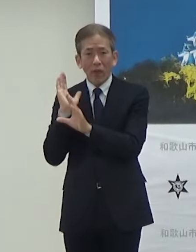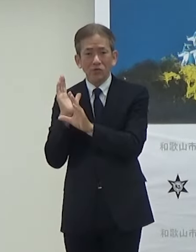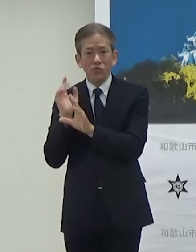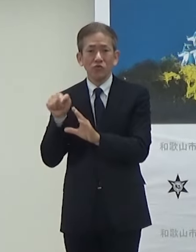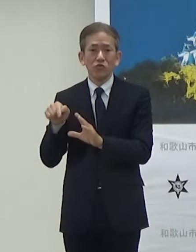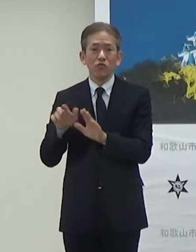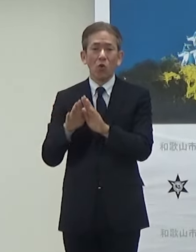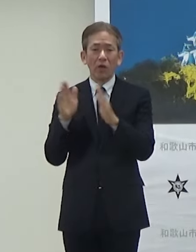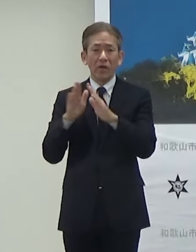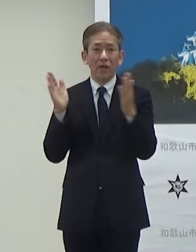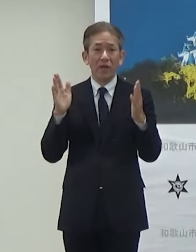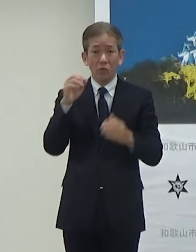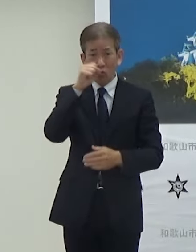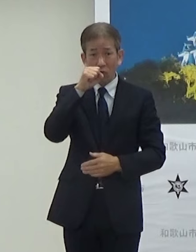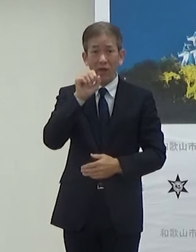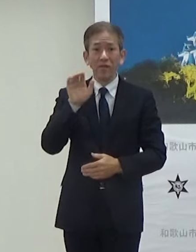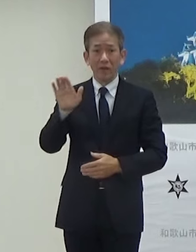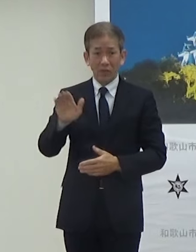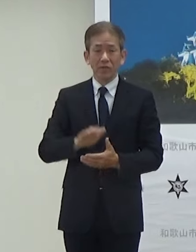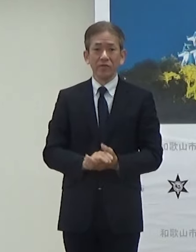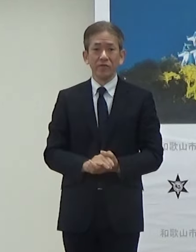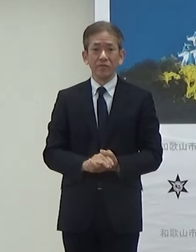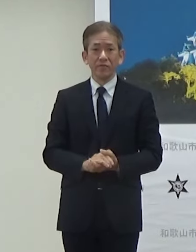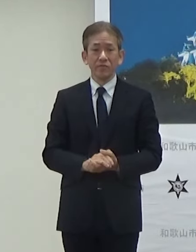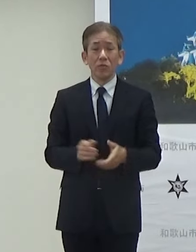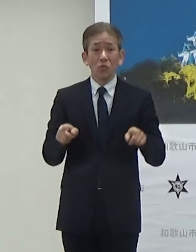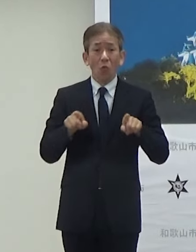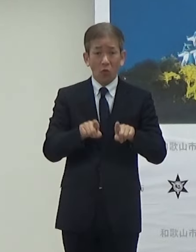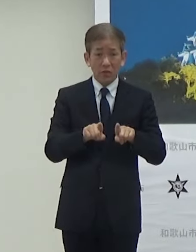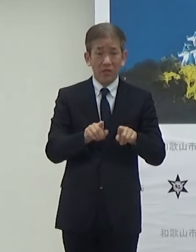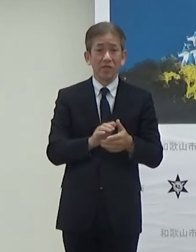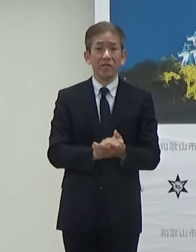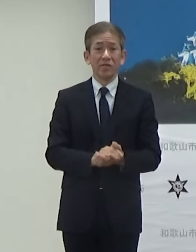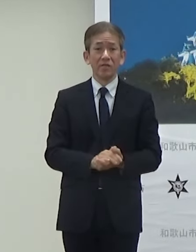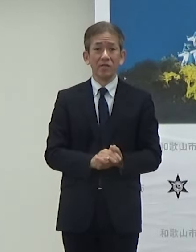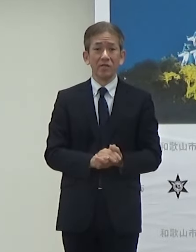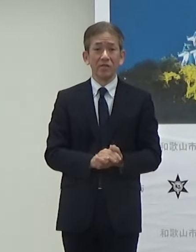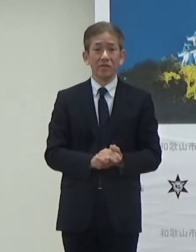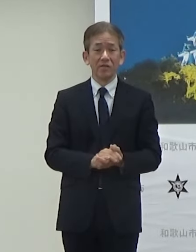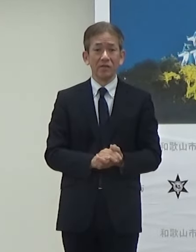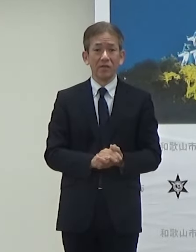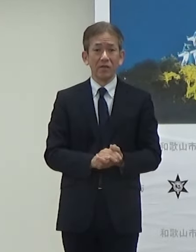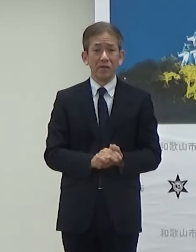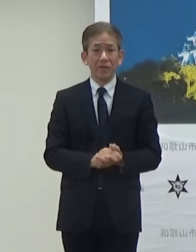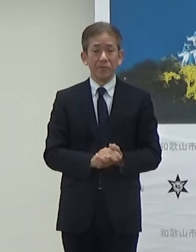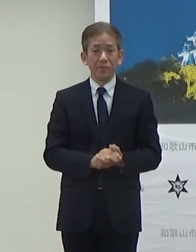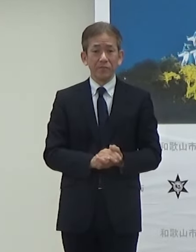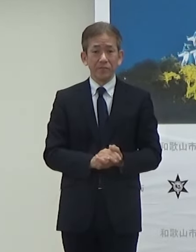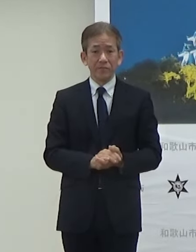開催されることになっていますそして合わせてですね同じくパブリックビューイングは